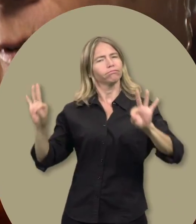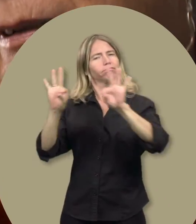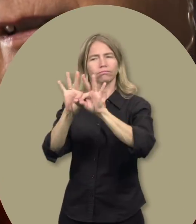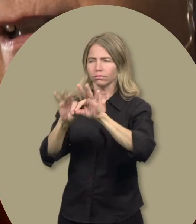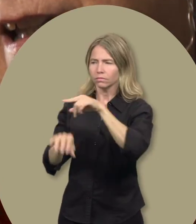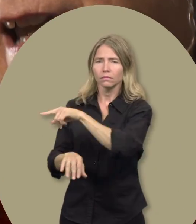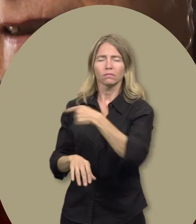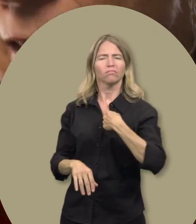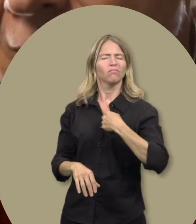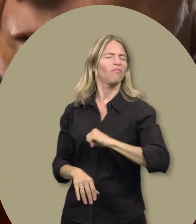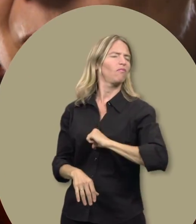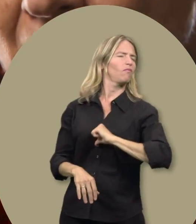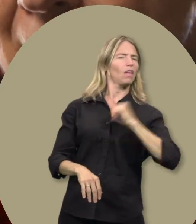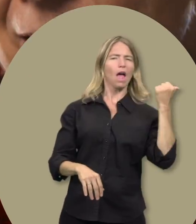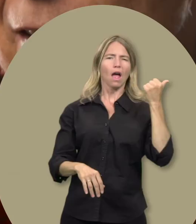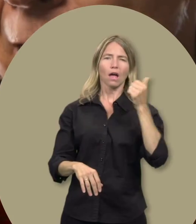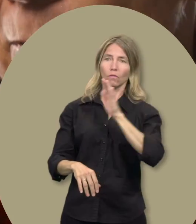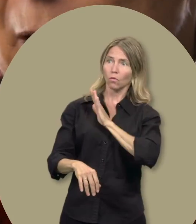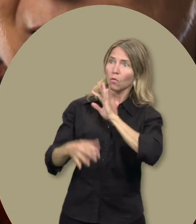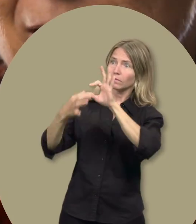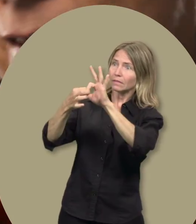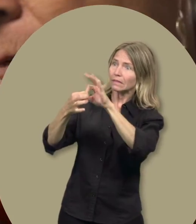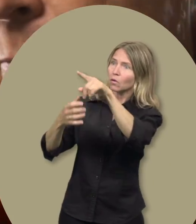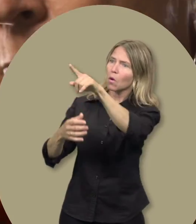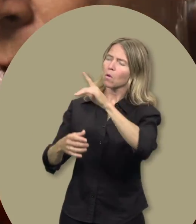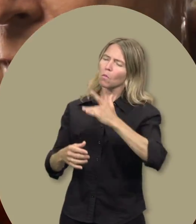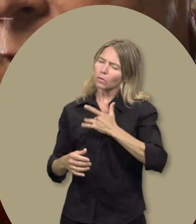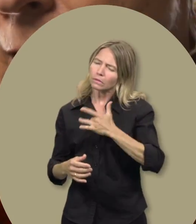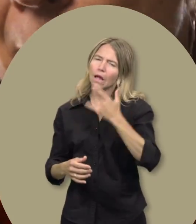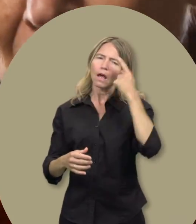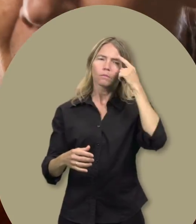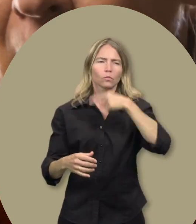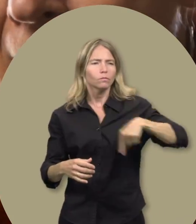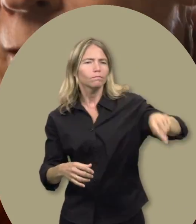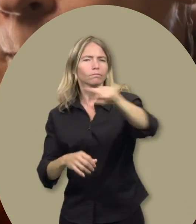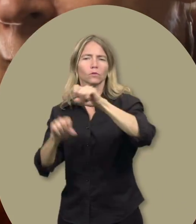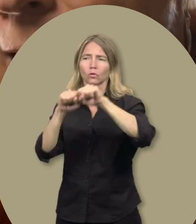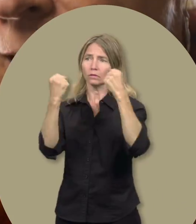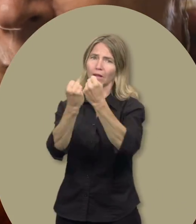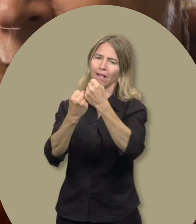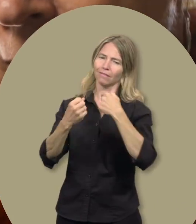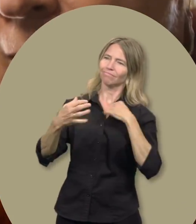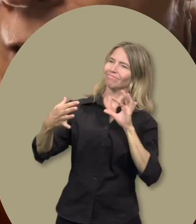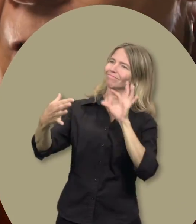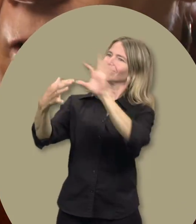notamment au moyen de ce programme très important. Je suis très fière d’être associée